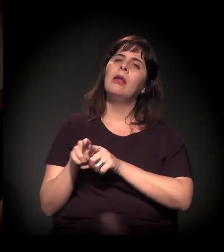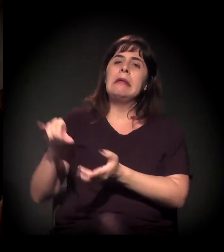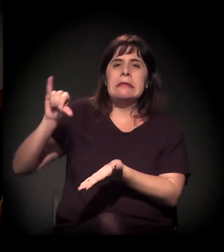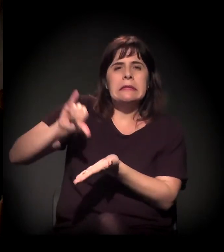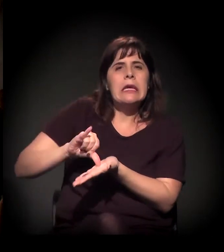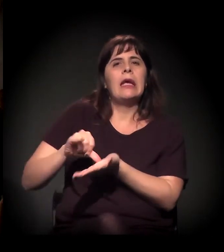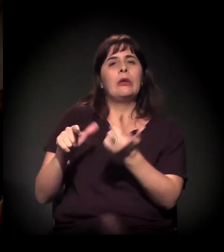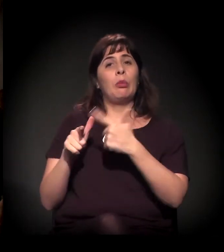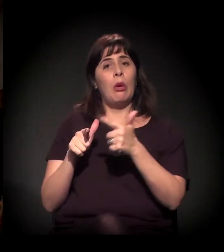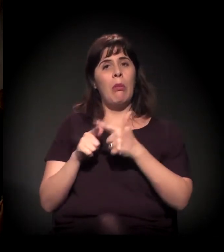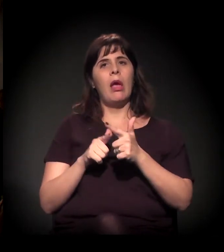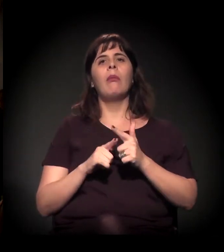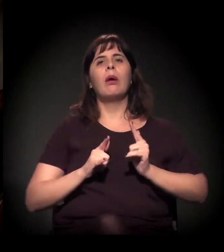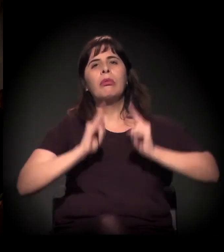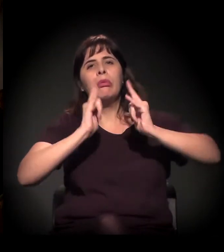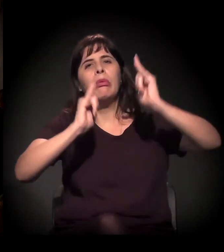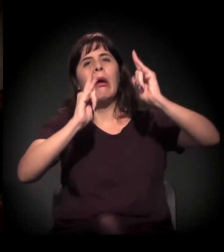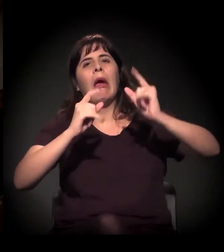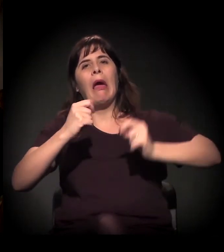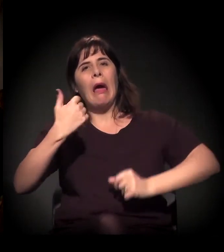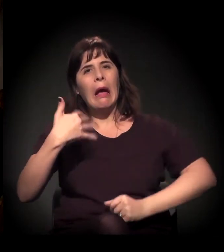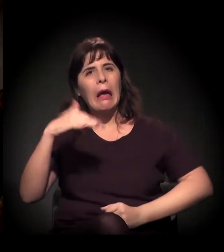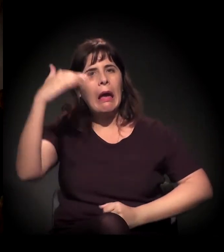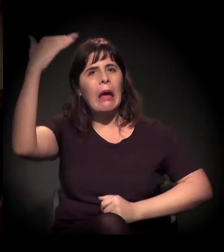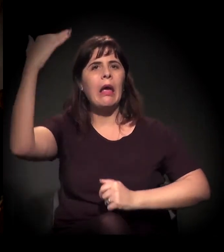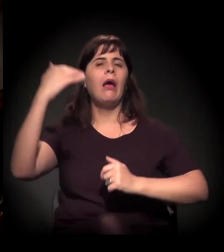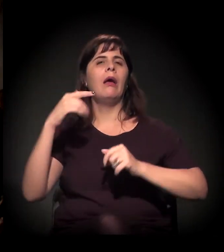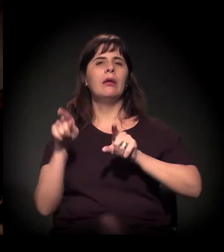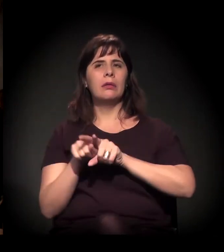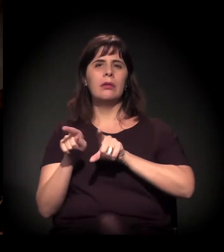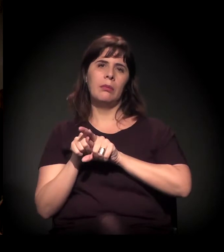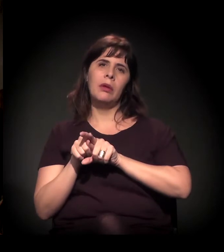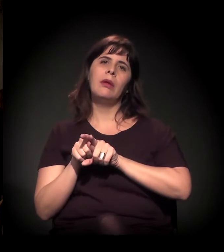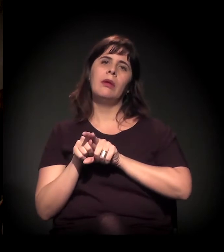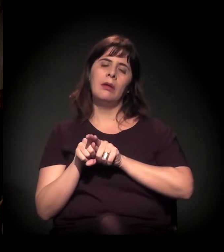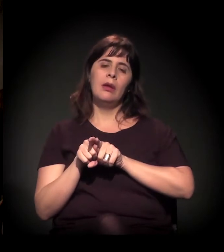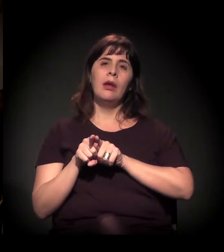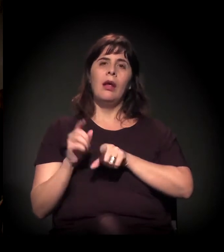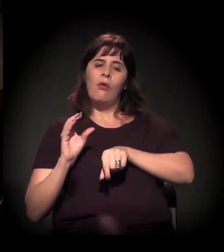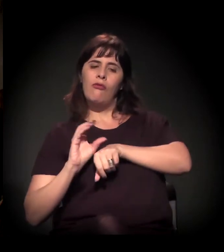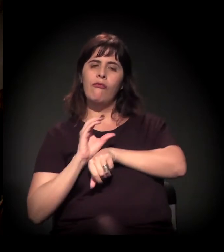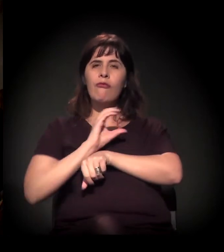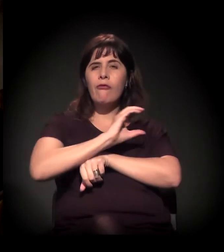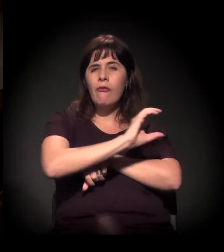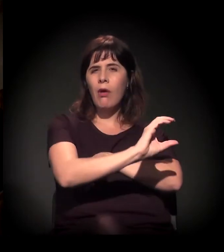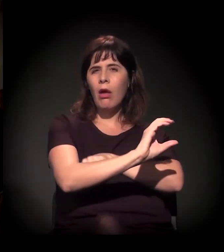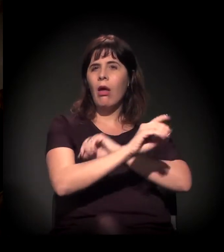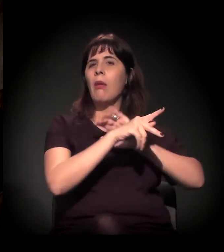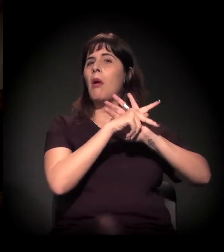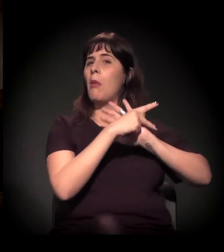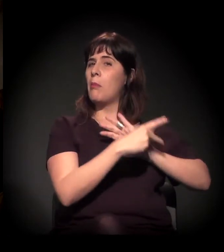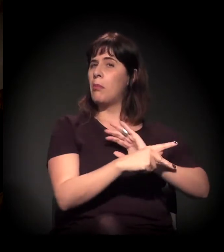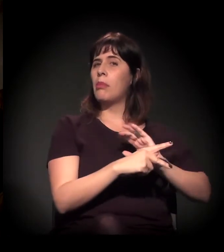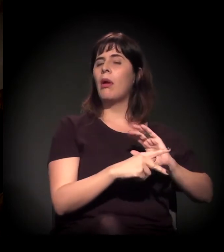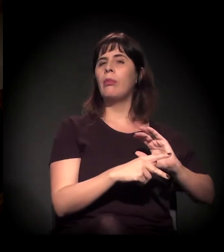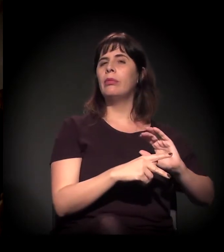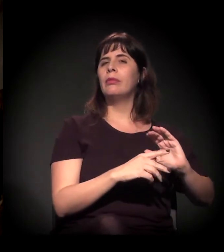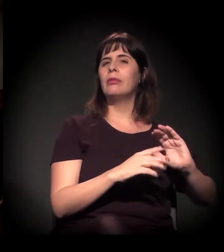tem esse processo de você estar jogando dinheiro em clínicas particulares, e aí você vê que tem interesse. Você pega o Ronaldo Laranjeira